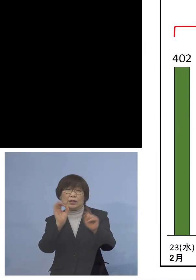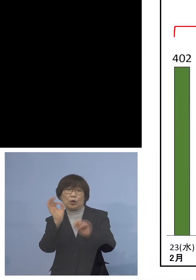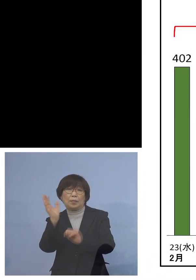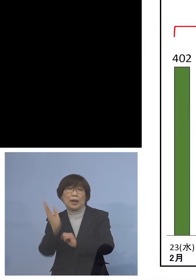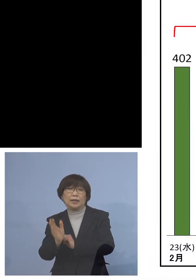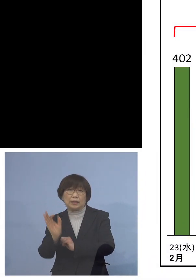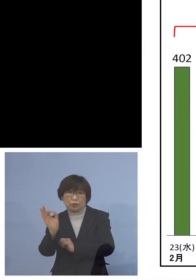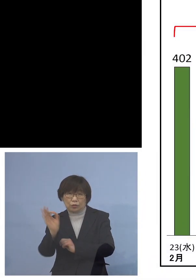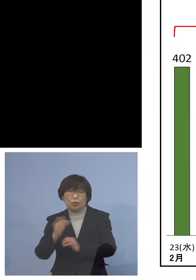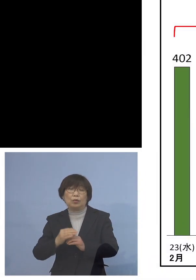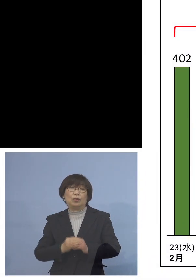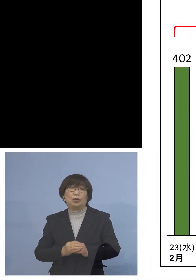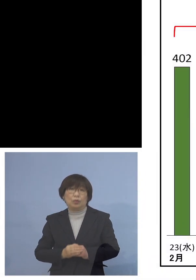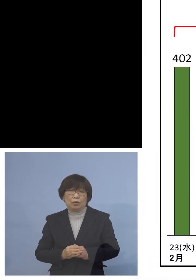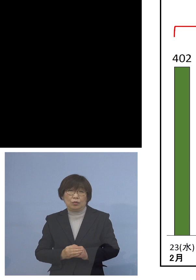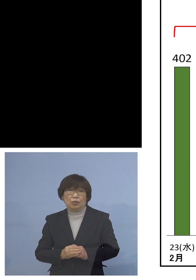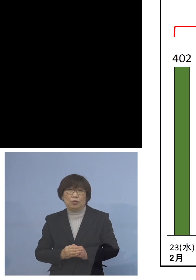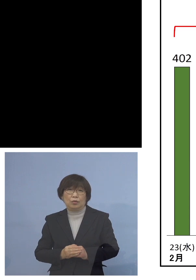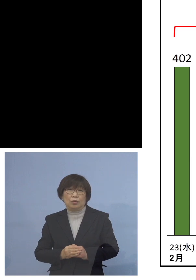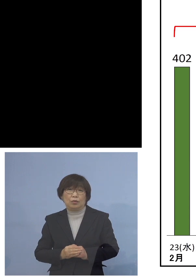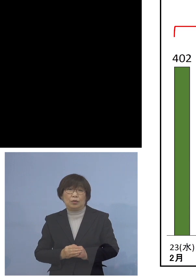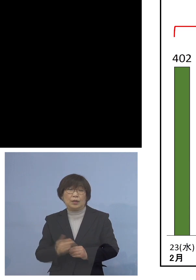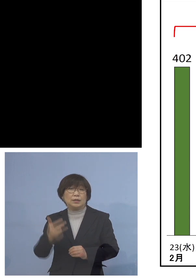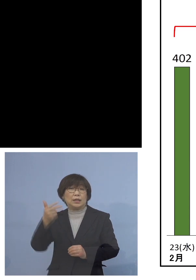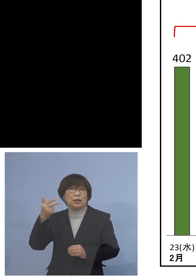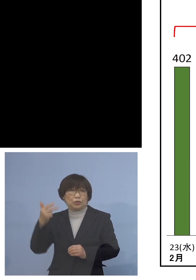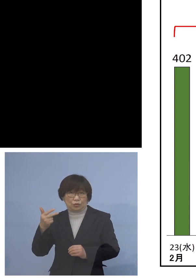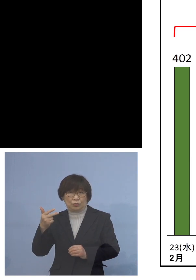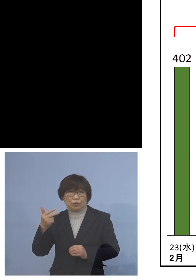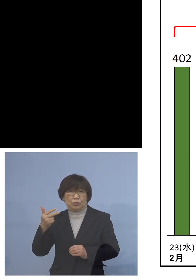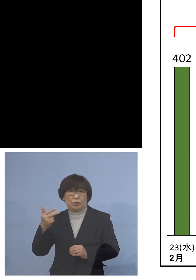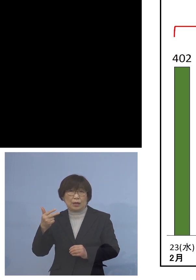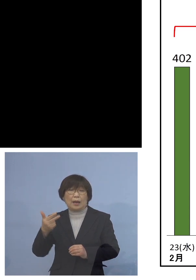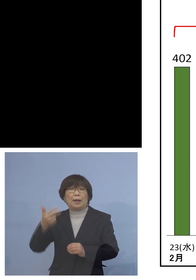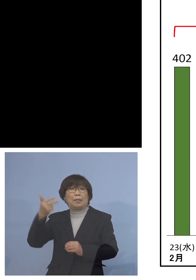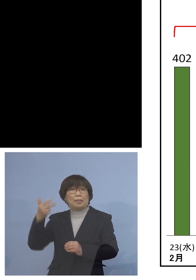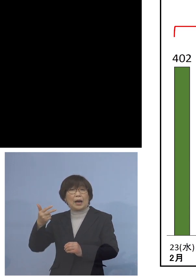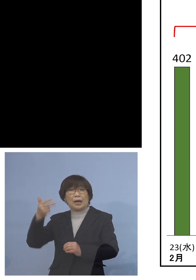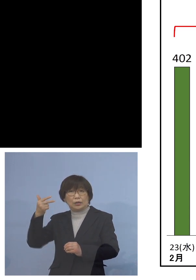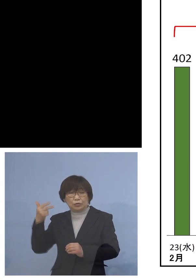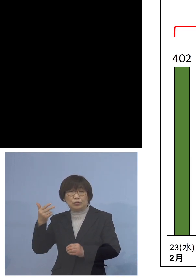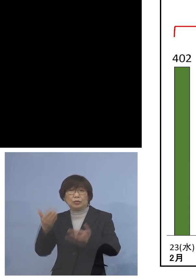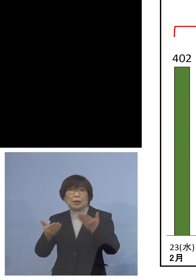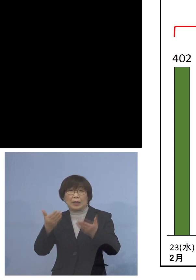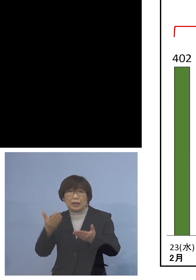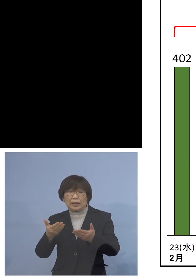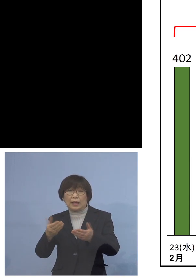当然先週の方がその前の週に比べると 感染が拡大している